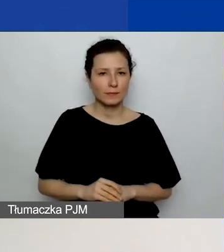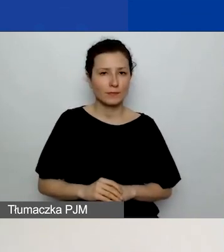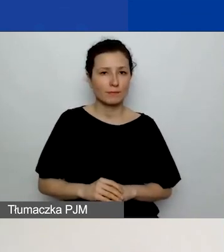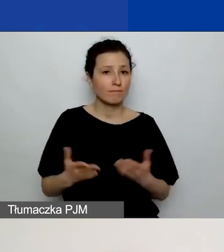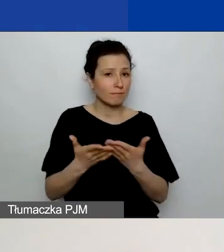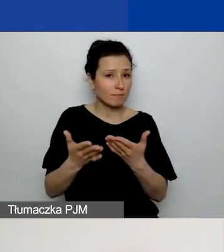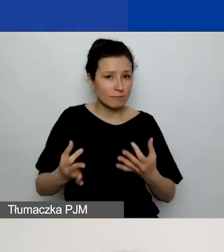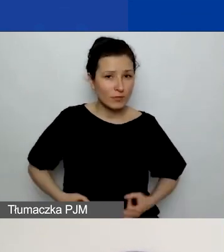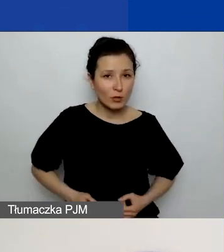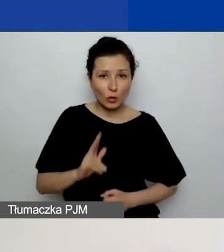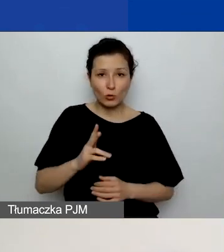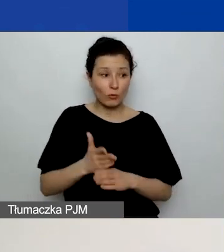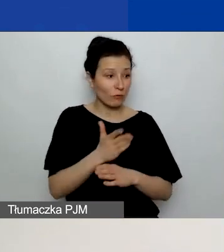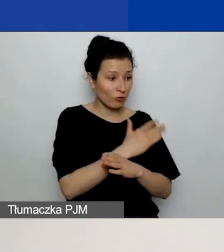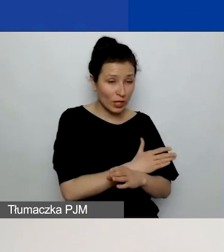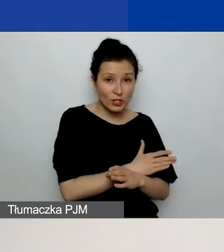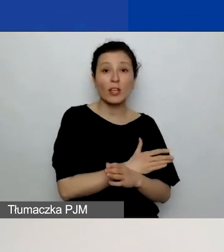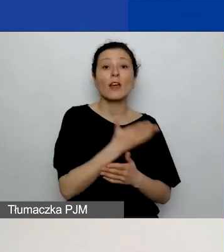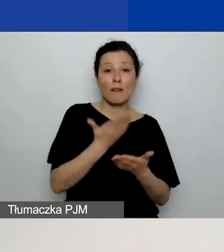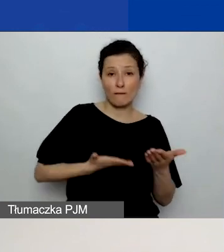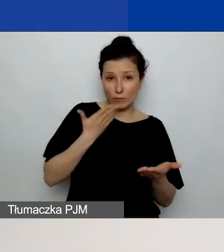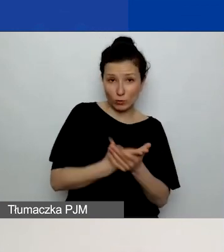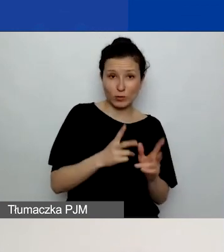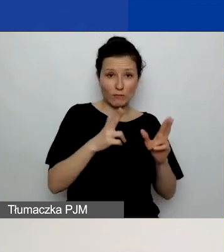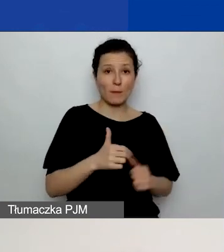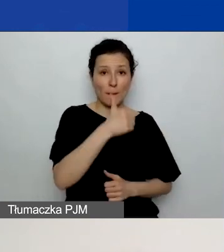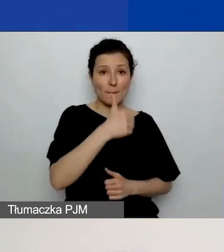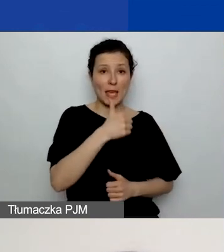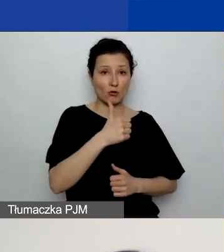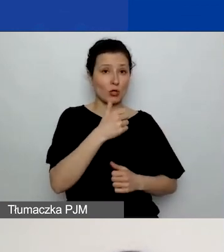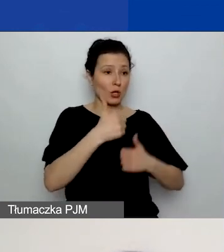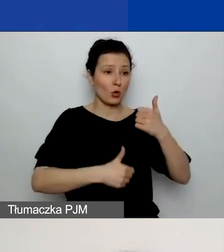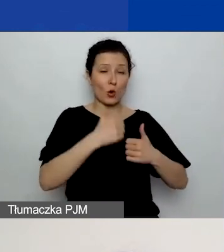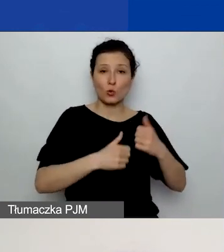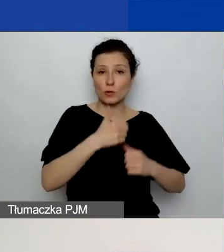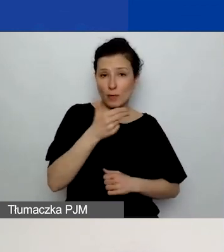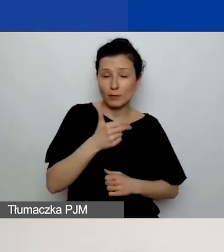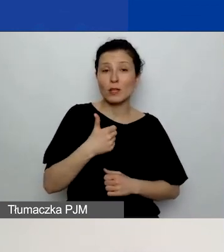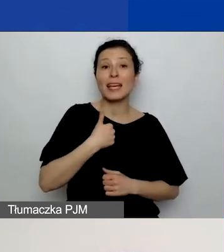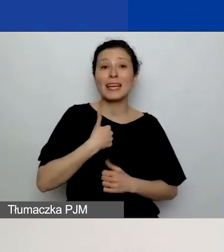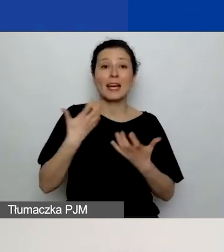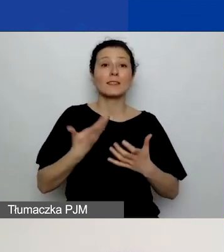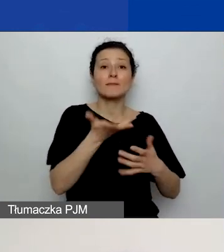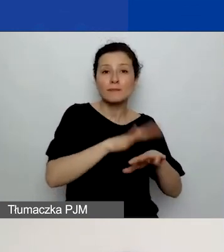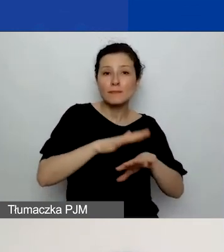którzy składali wnioski w pierwszym konkursie tematycznym, tutaj chciałabym zwrócić waszą uwagę, bo to jest nowe pole,